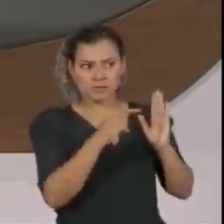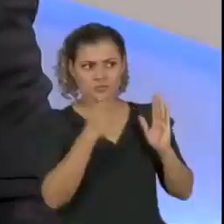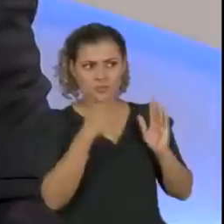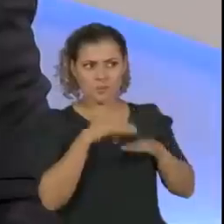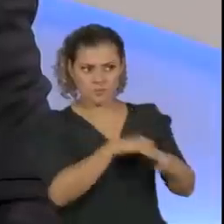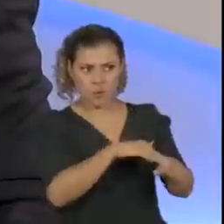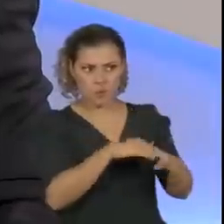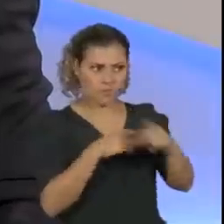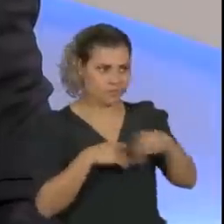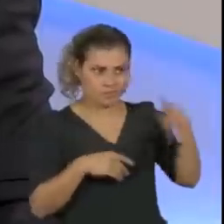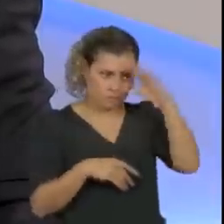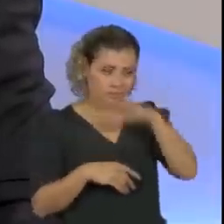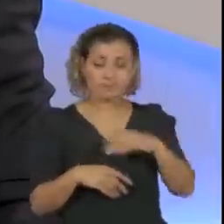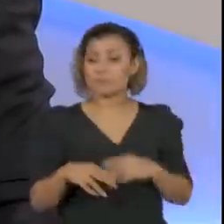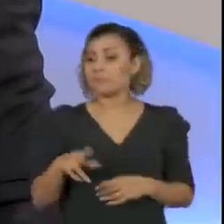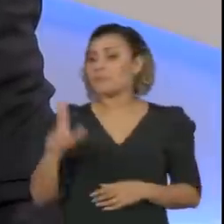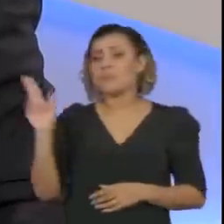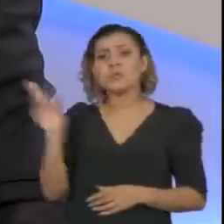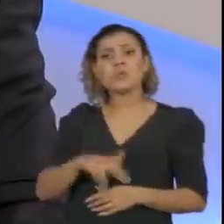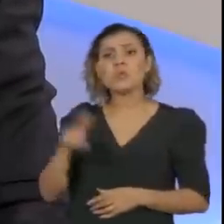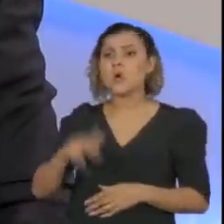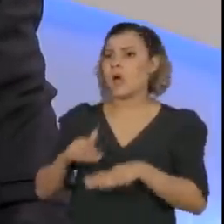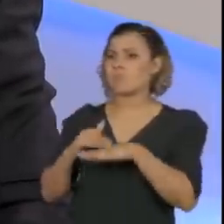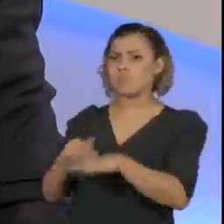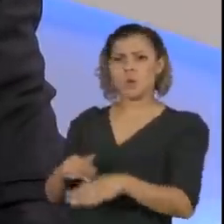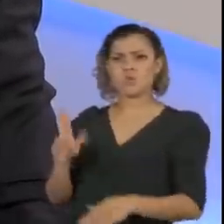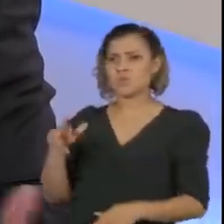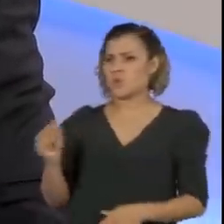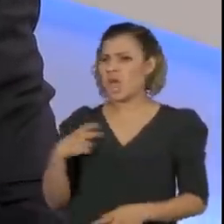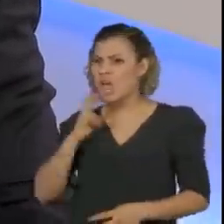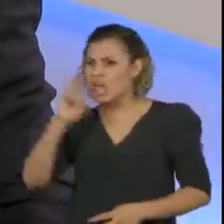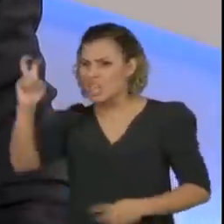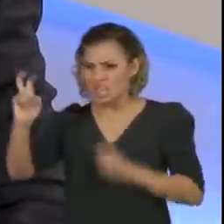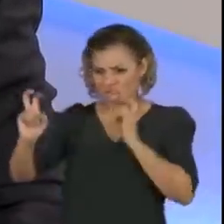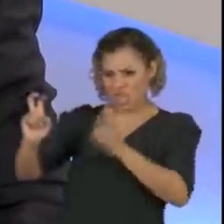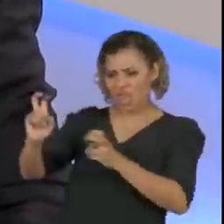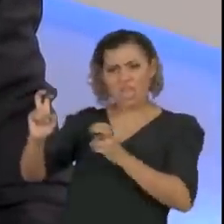Nós nunca tivemos situações assim, de que um gritou com o outro, ou um saiu gritando